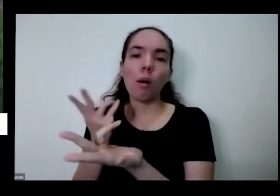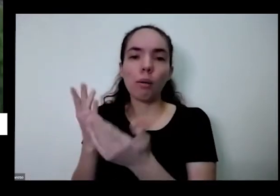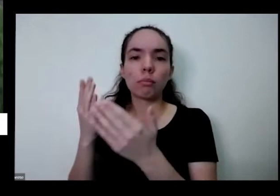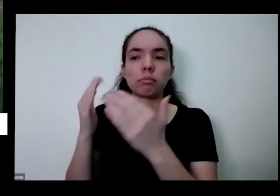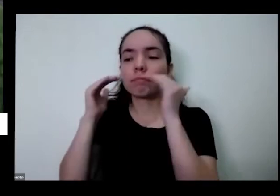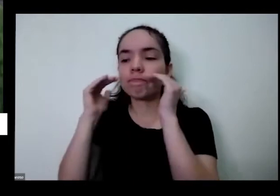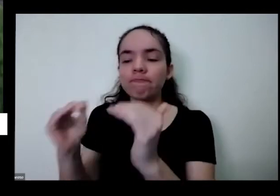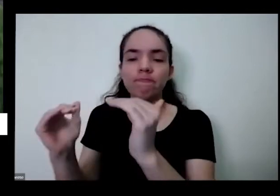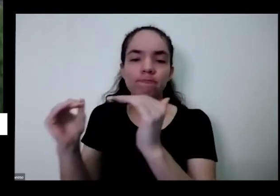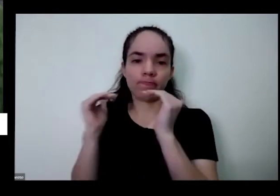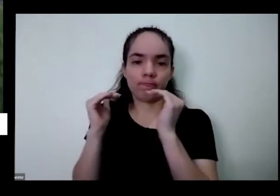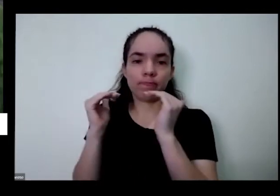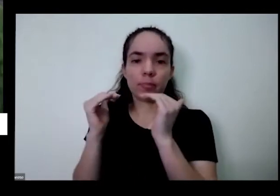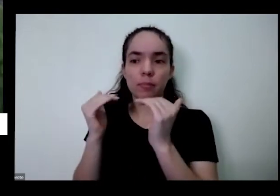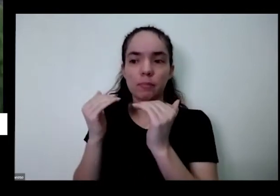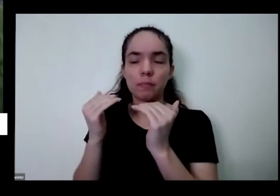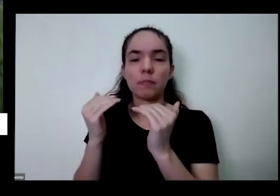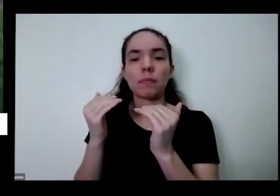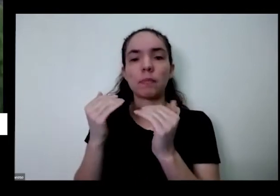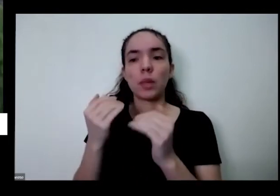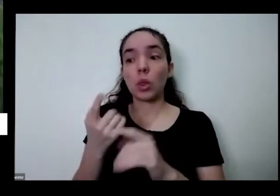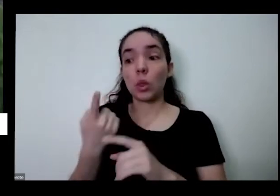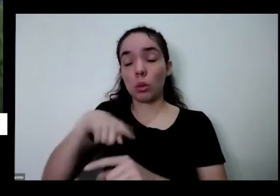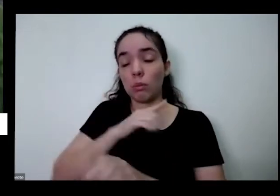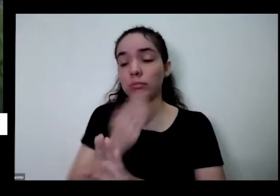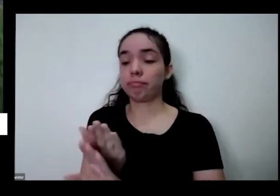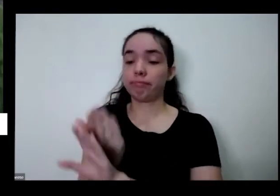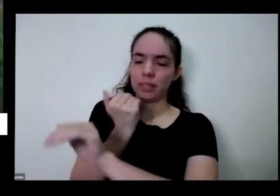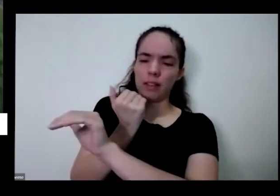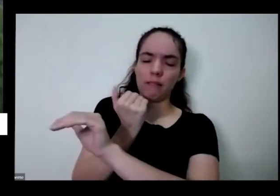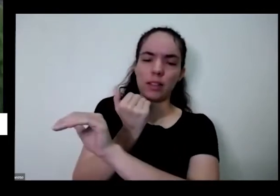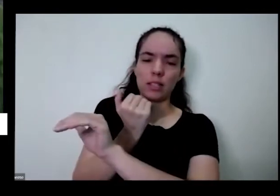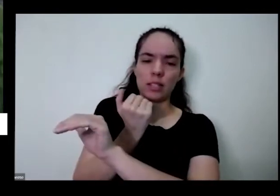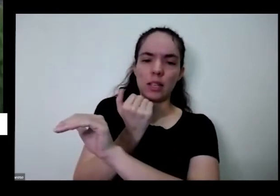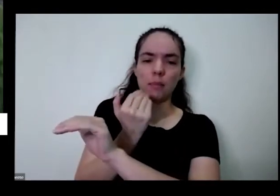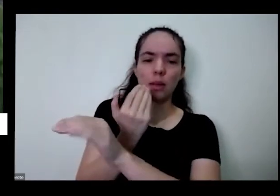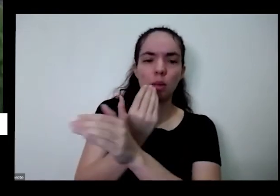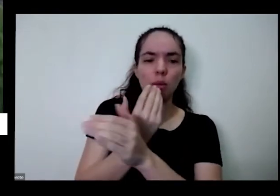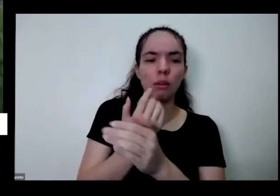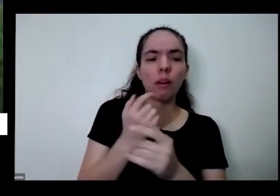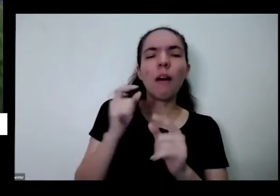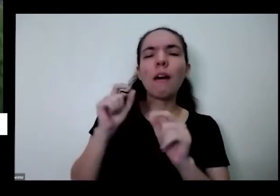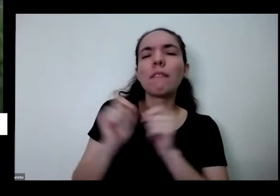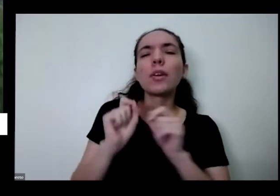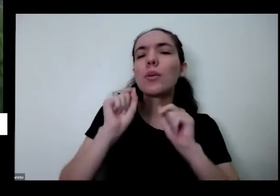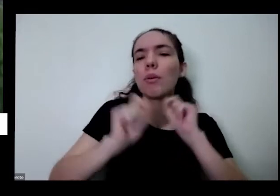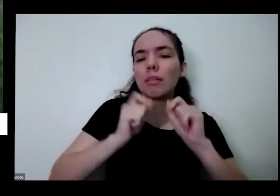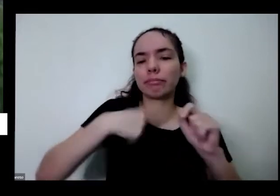humano com a natureza é quem fez com que a gente ficasse assim né Eu tô aqui com a segurando ainda